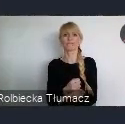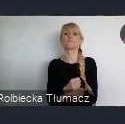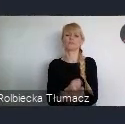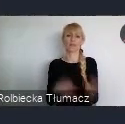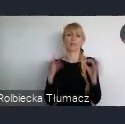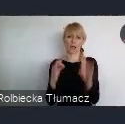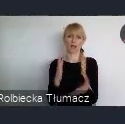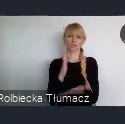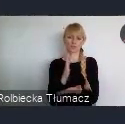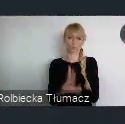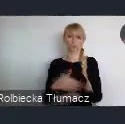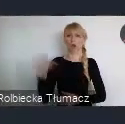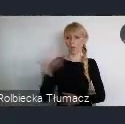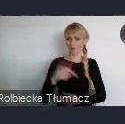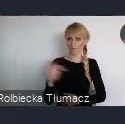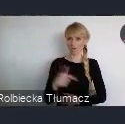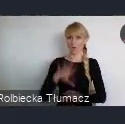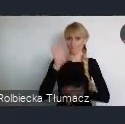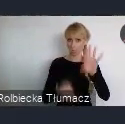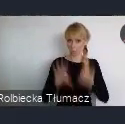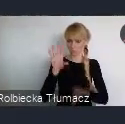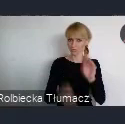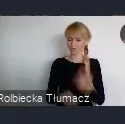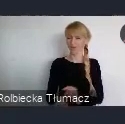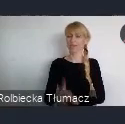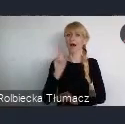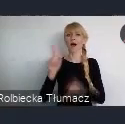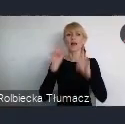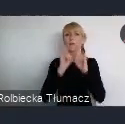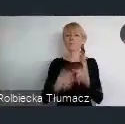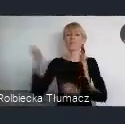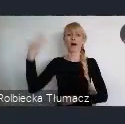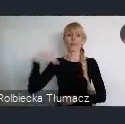To miało za zadanie włączenie mieszkańców do współdziałania, współzarządzania miastem.